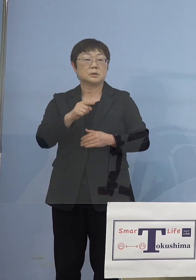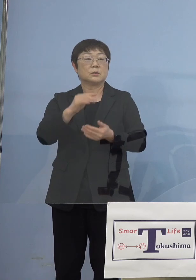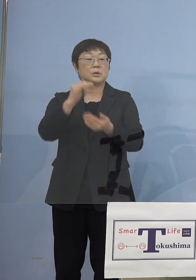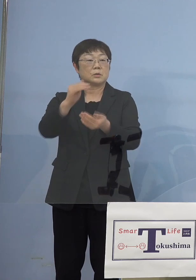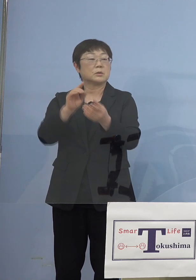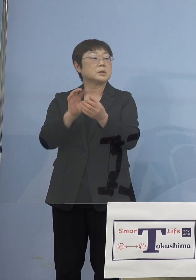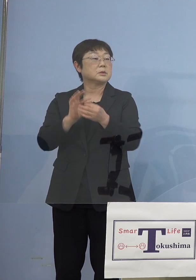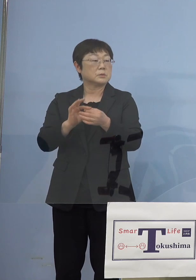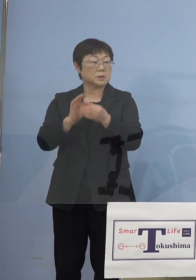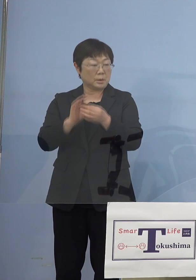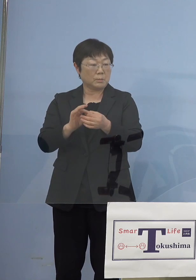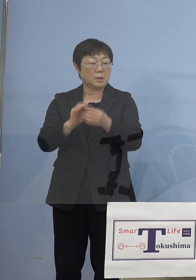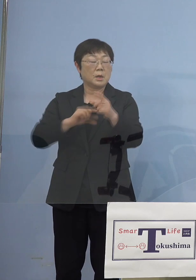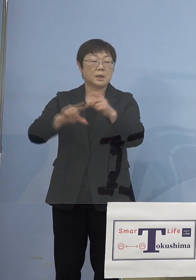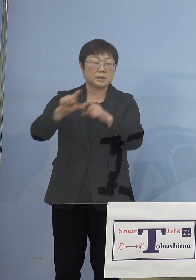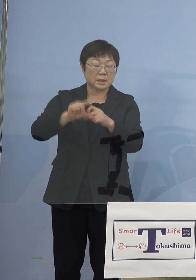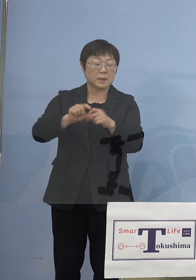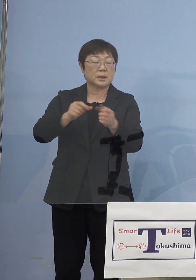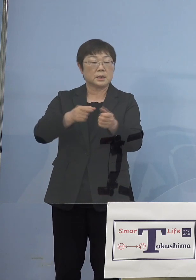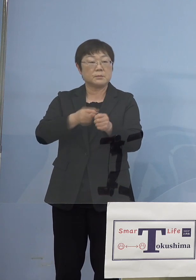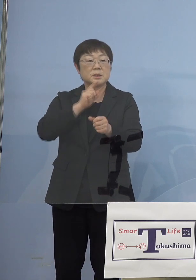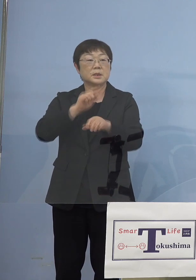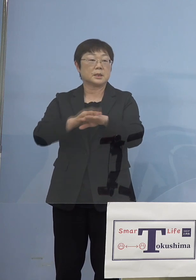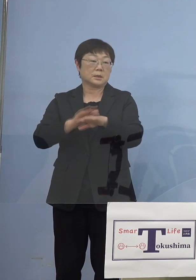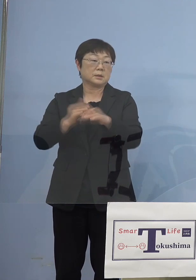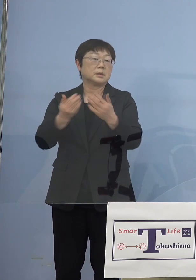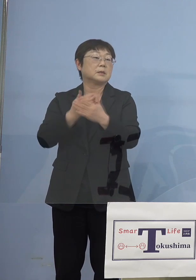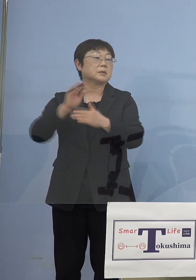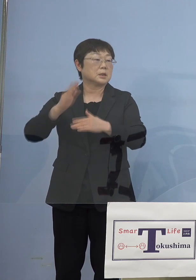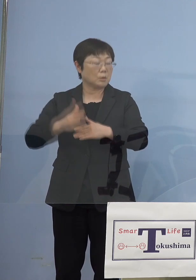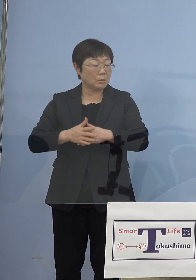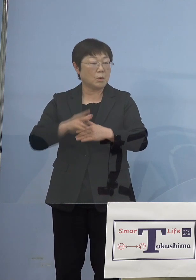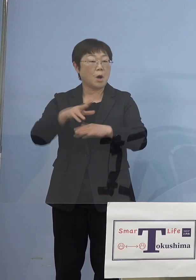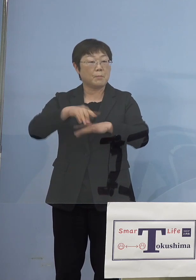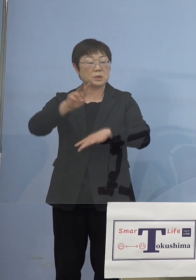さらに厳しい話なんですけどね ご理解をいただき